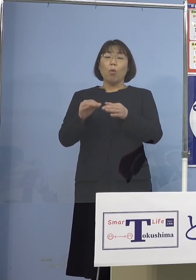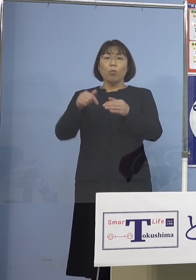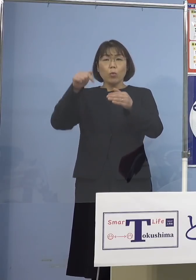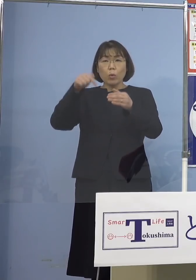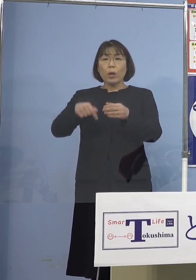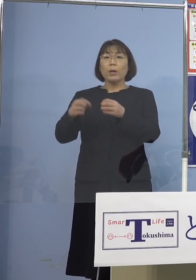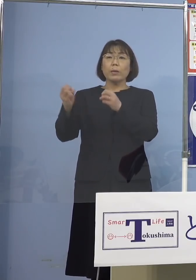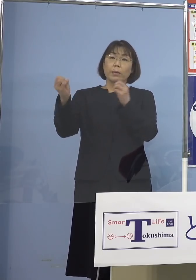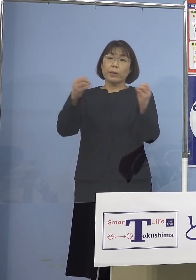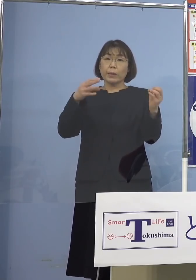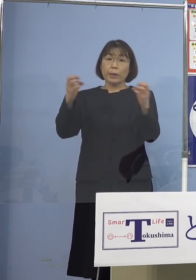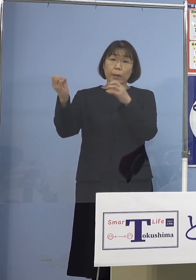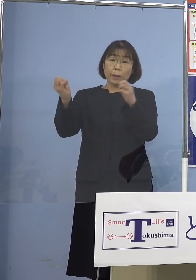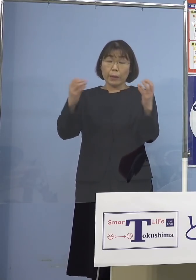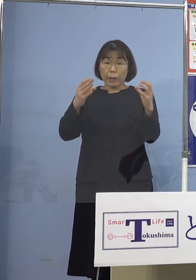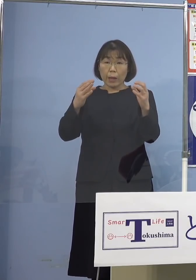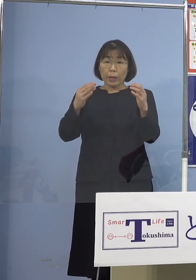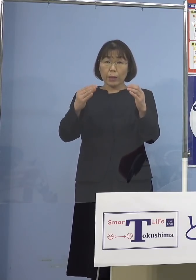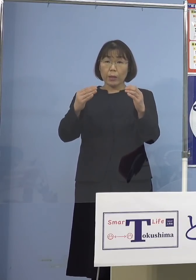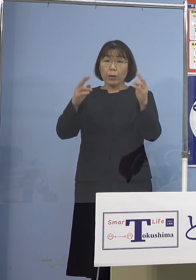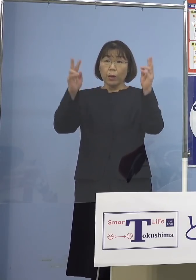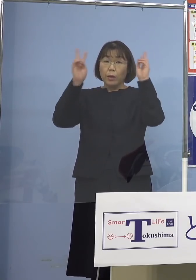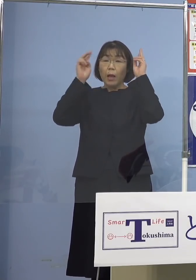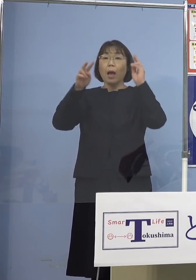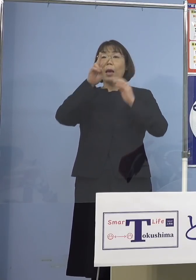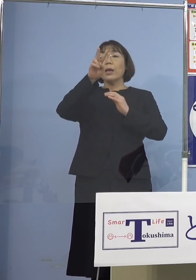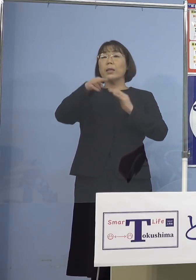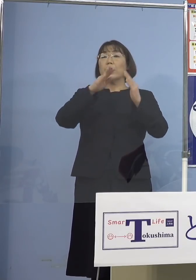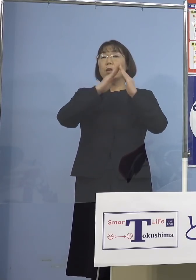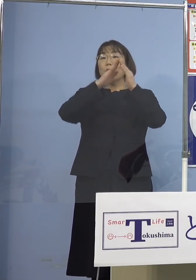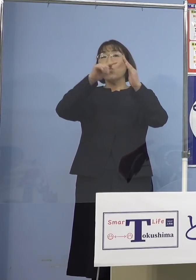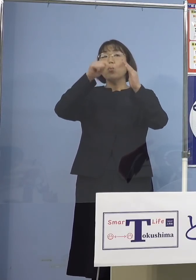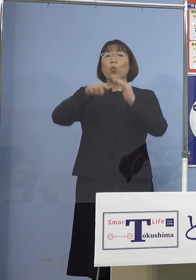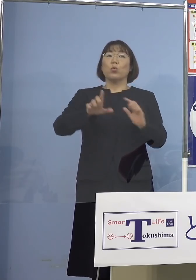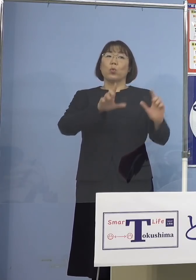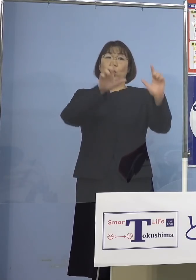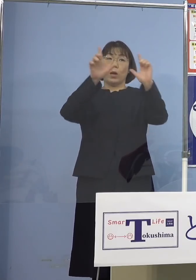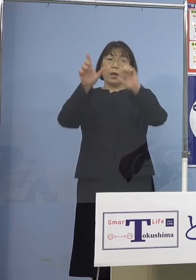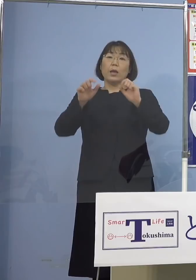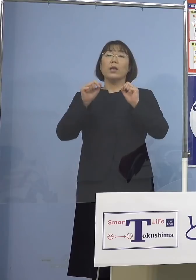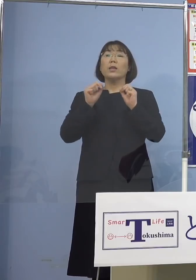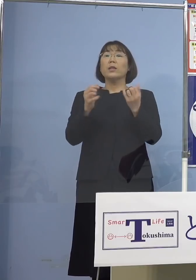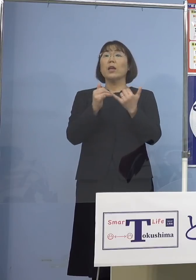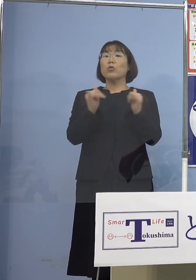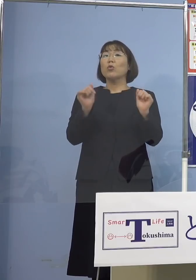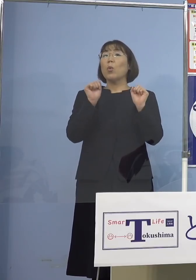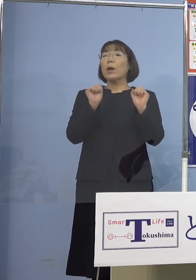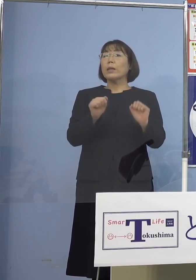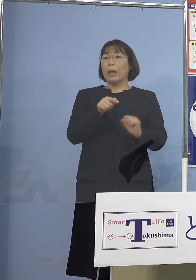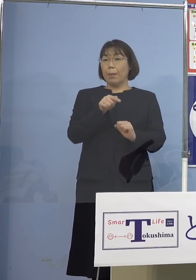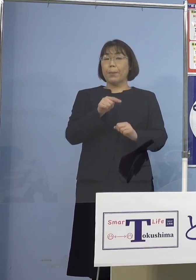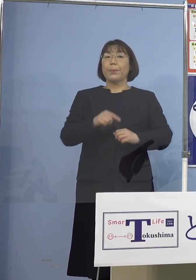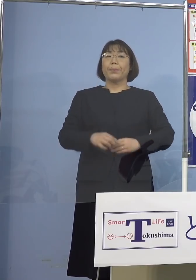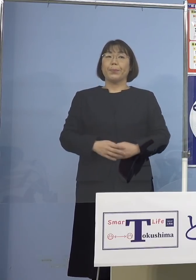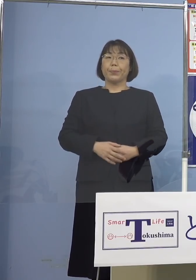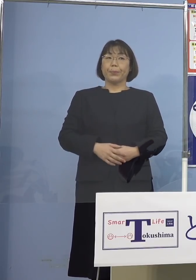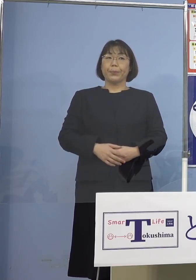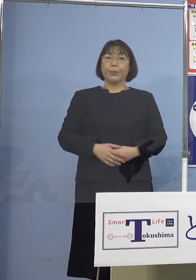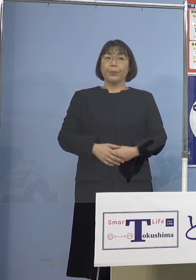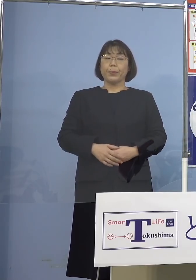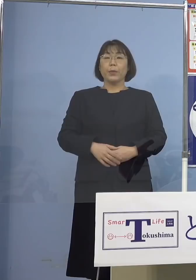あるいは会社の寮で生活している人が おられたということで何らかの